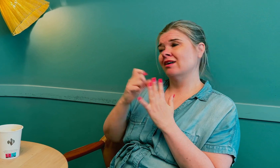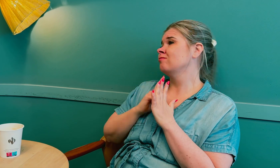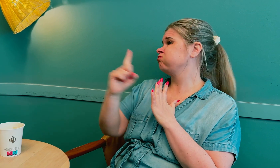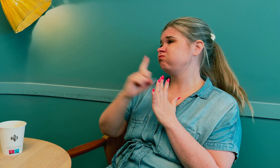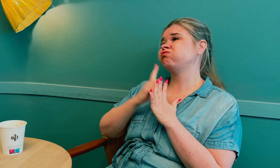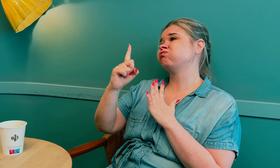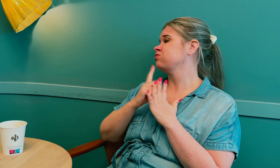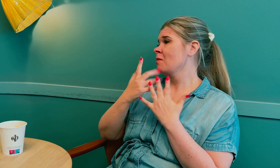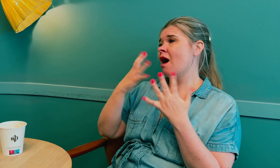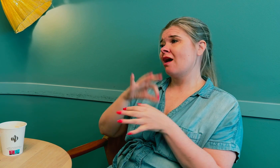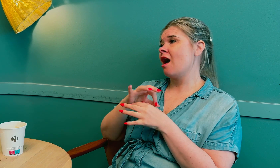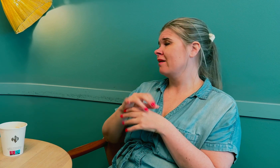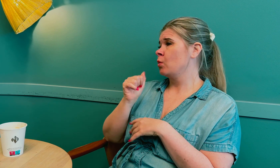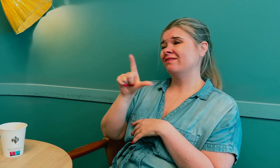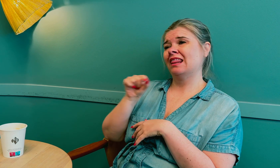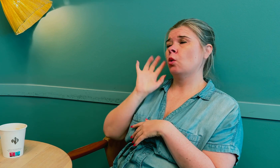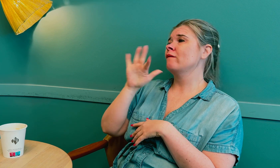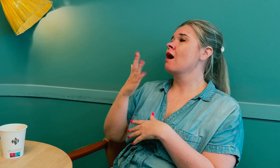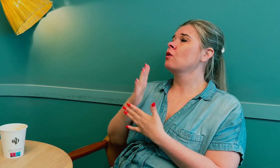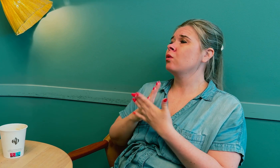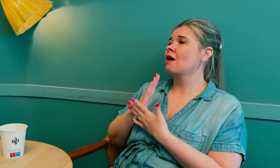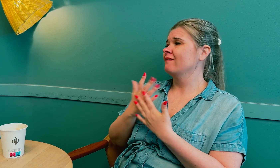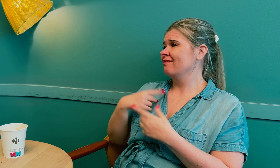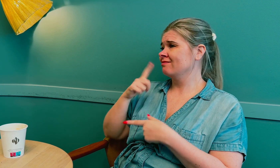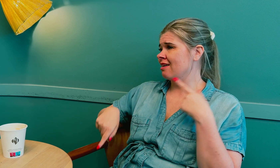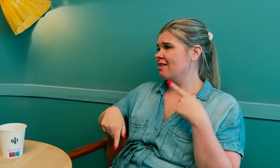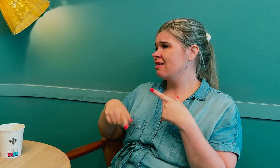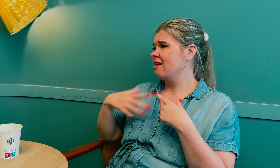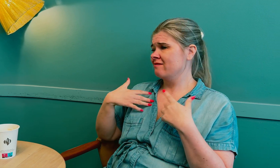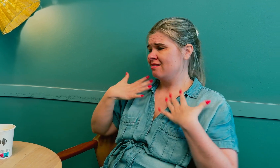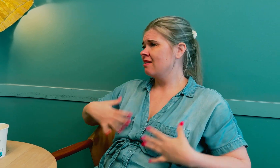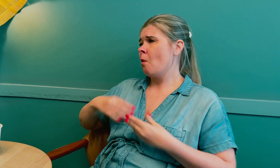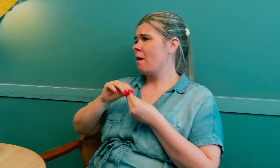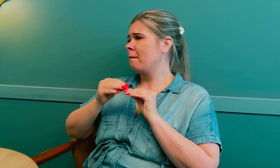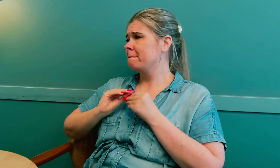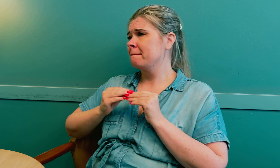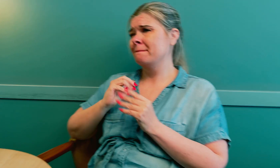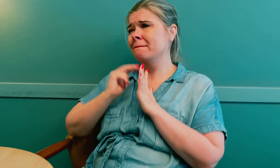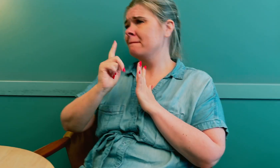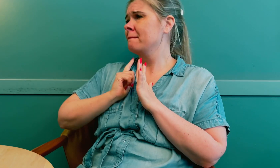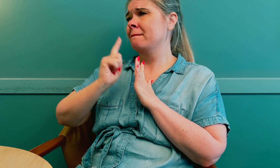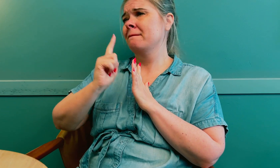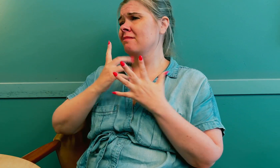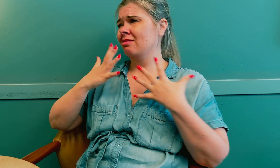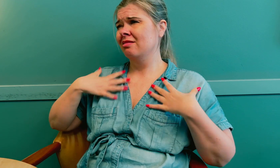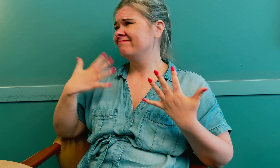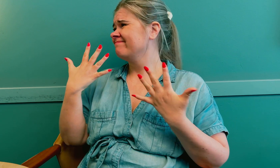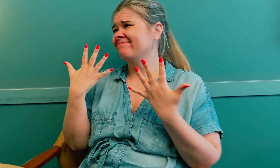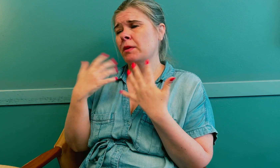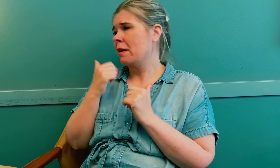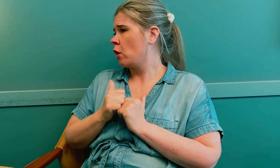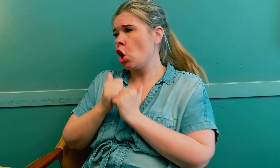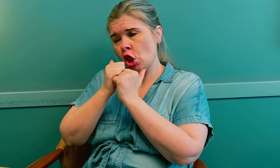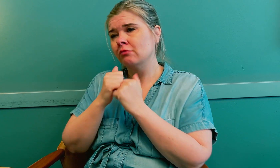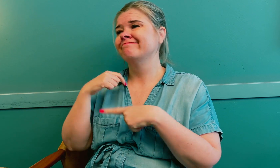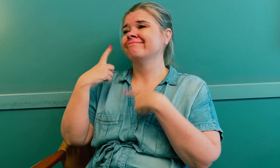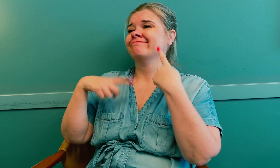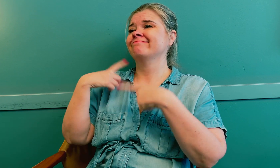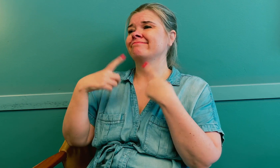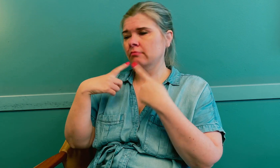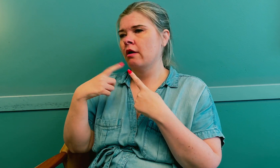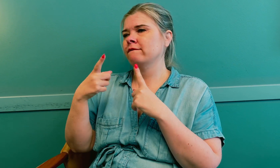Jeg var hos flere leger for å finne ut årsaken til hva som var galt med kroppen, men ble ikke fulgt opp. Det tok sin tid.